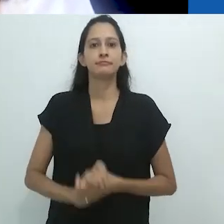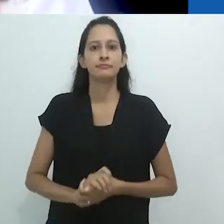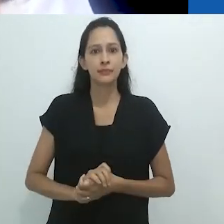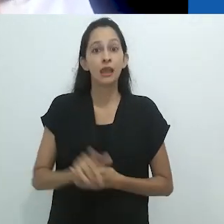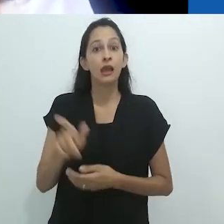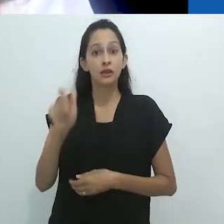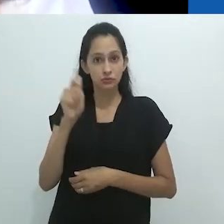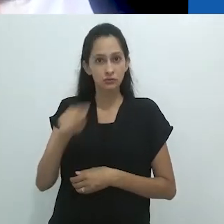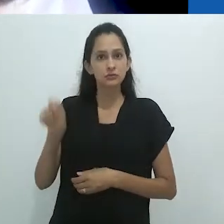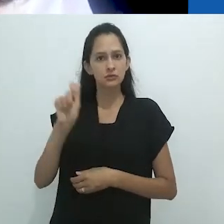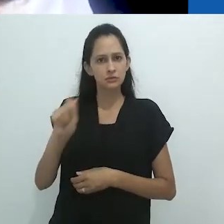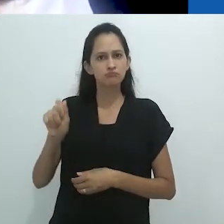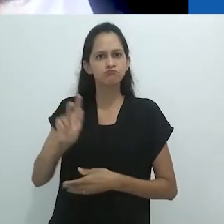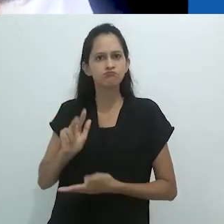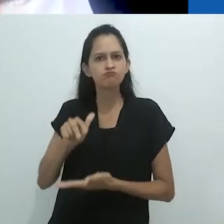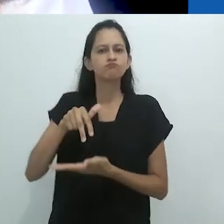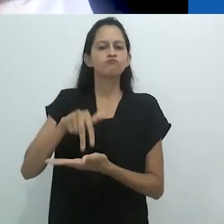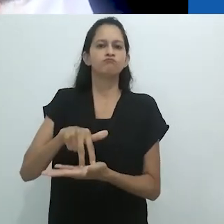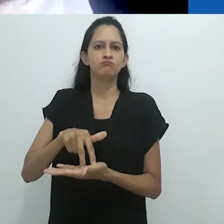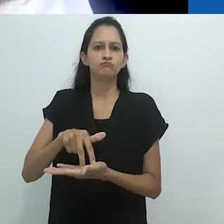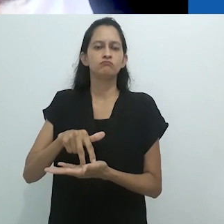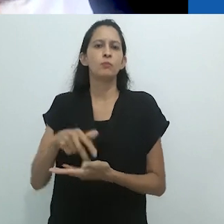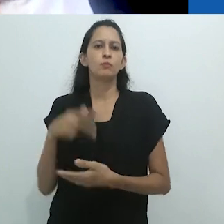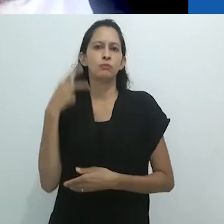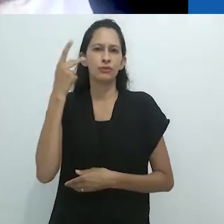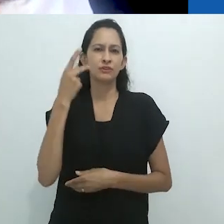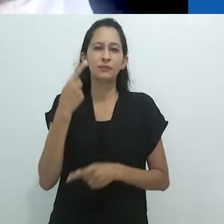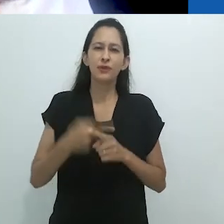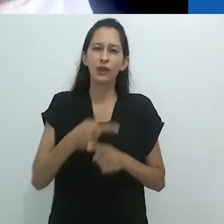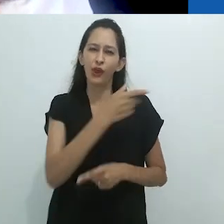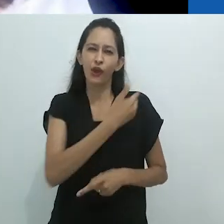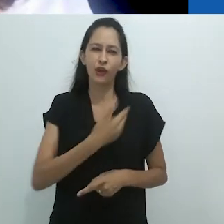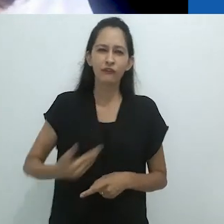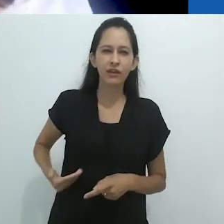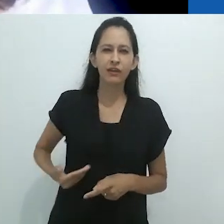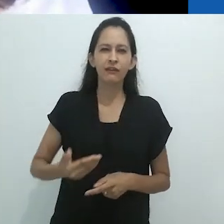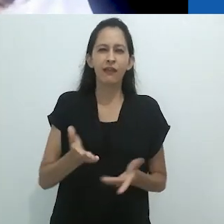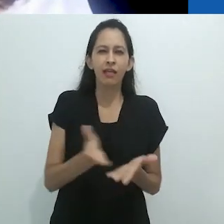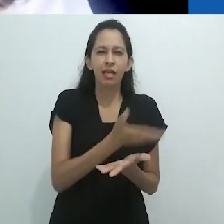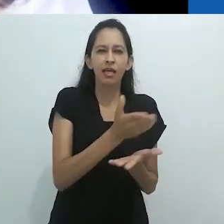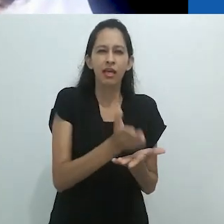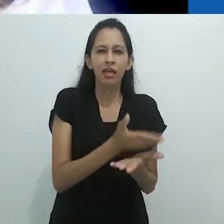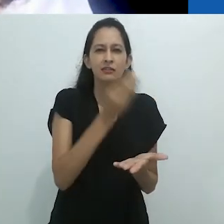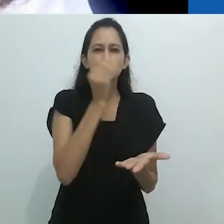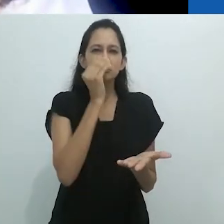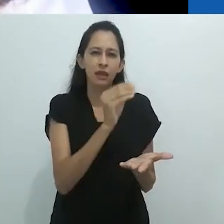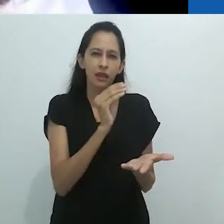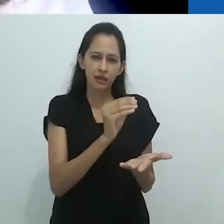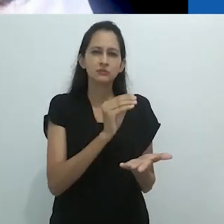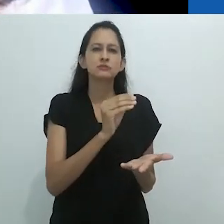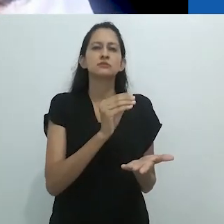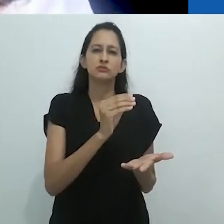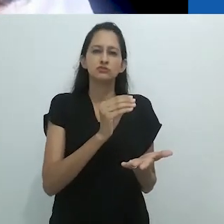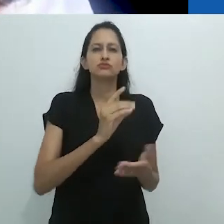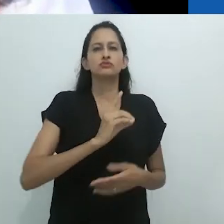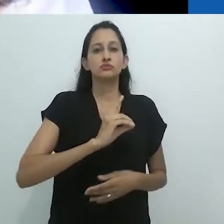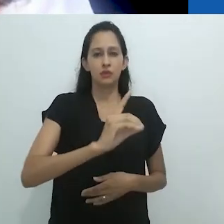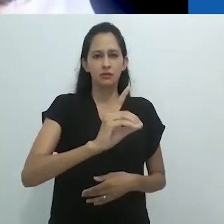direitos estabelecidos pela Constituição brasileira e que tem atacado sistematicamente as Ciências Humanas.